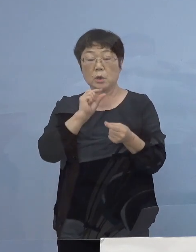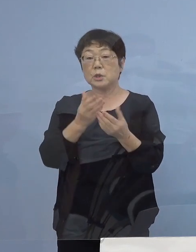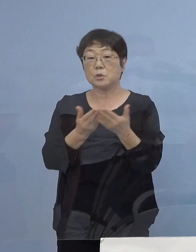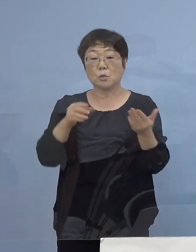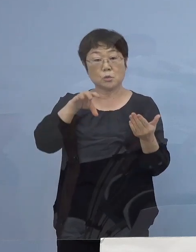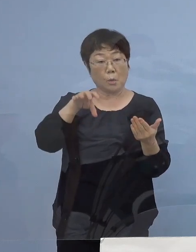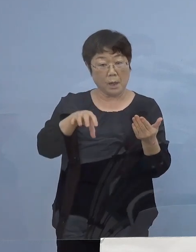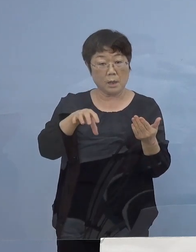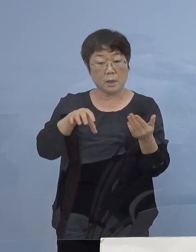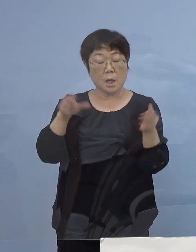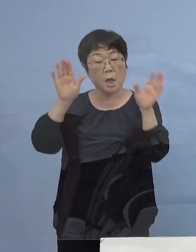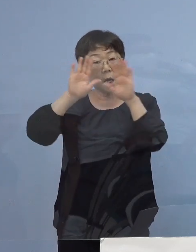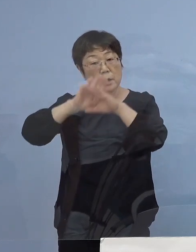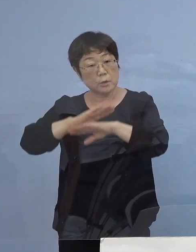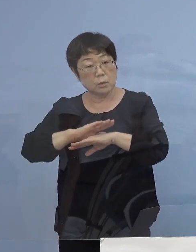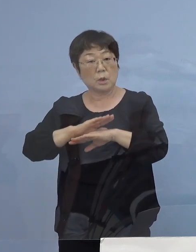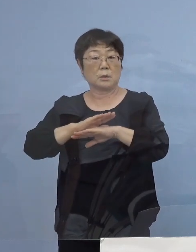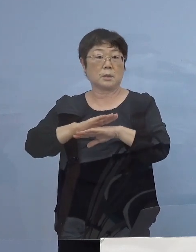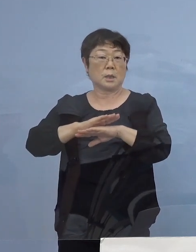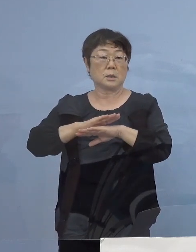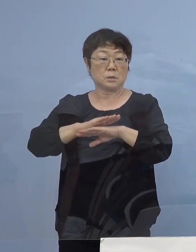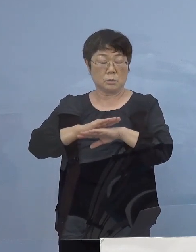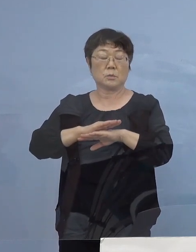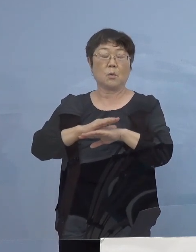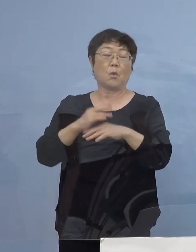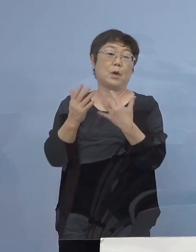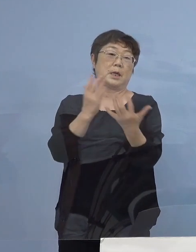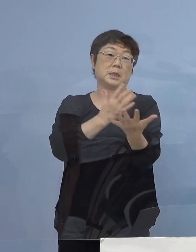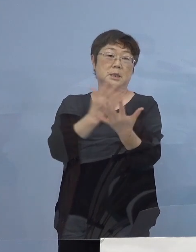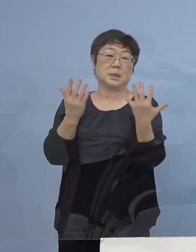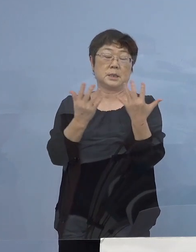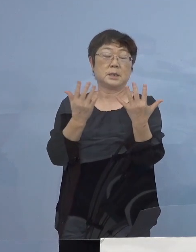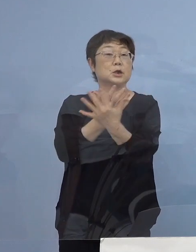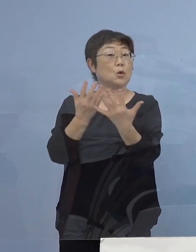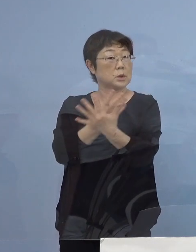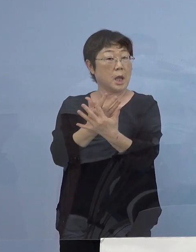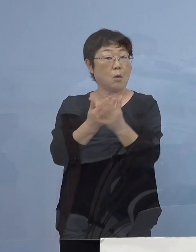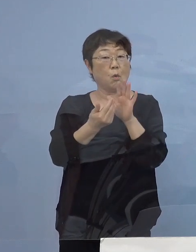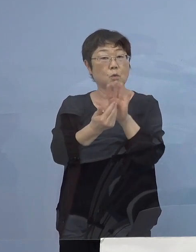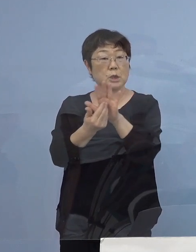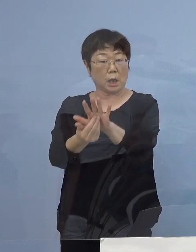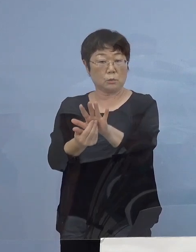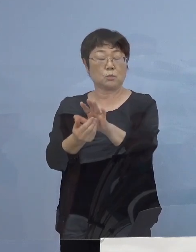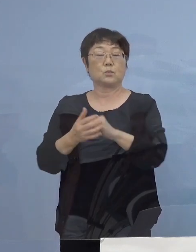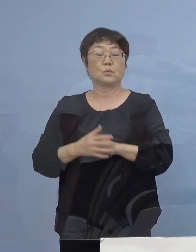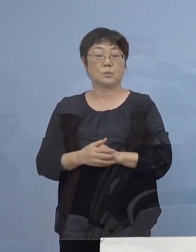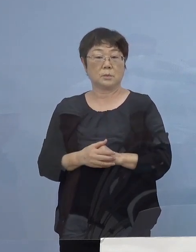特に夜間の人出 こうしたものを押さえていかなければ